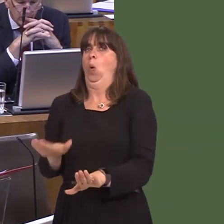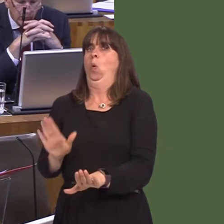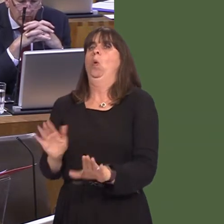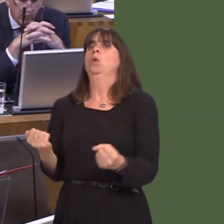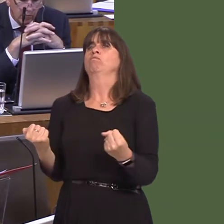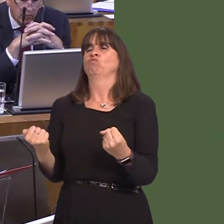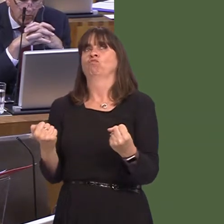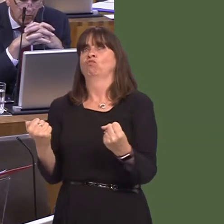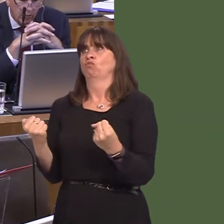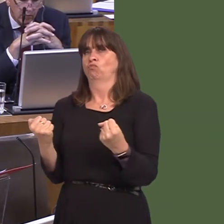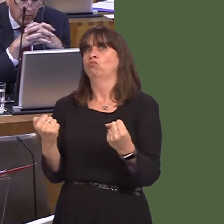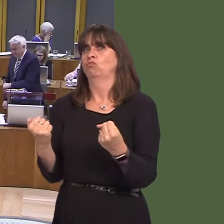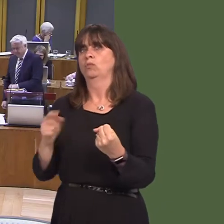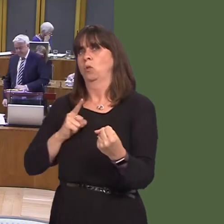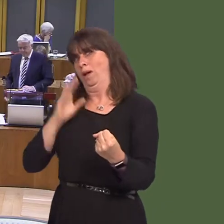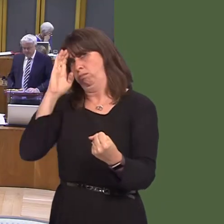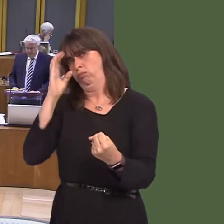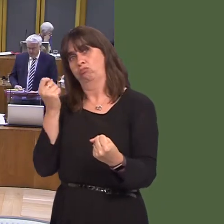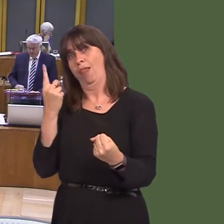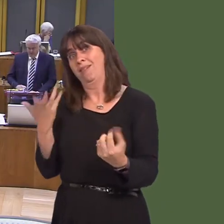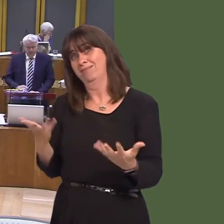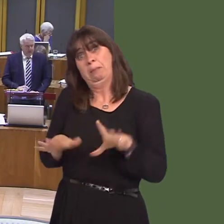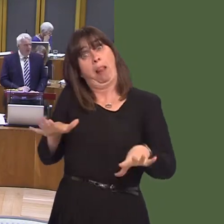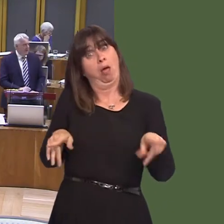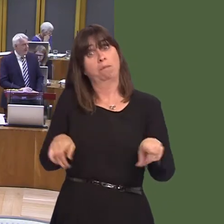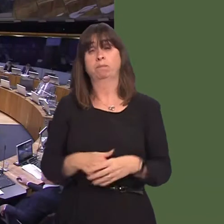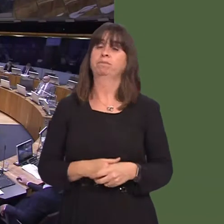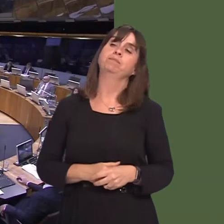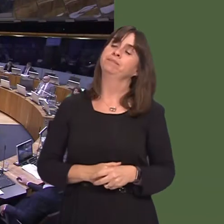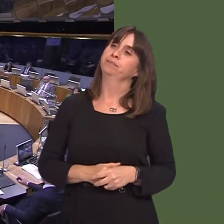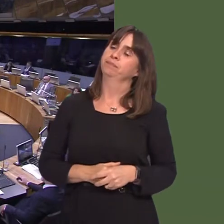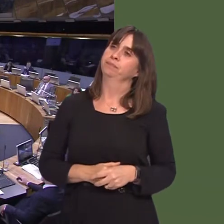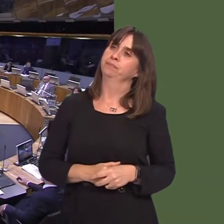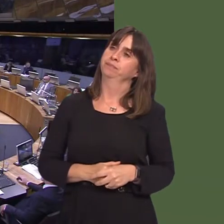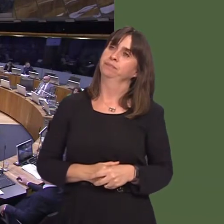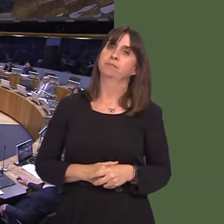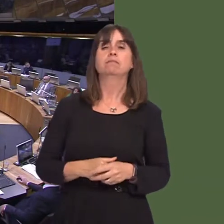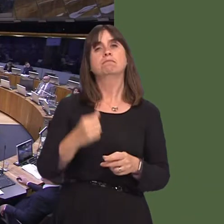addressing the root cause of that behaviour. Mohammad Asghar (Oscar) AM: In April, it was